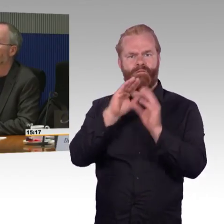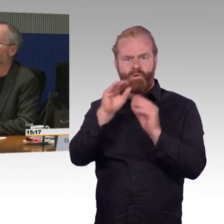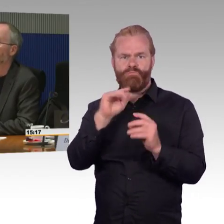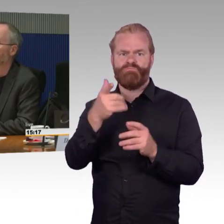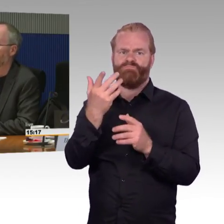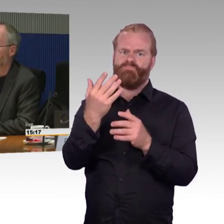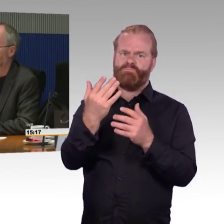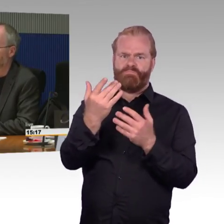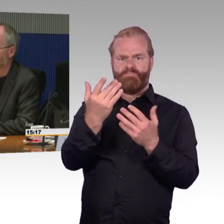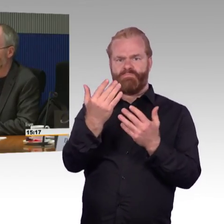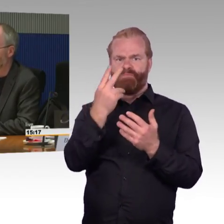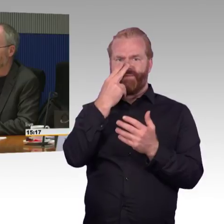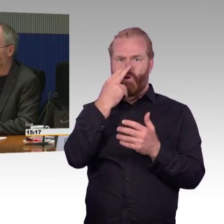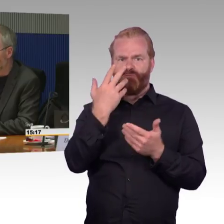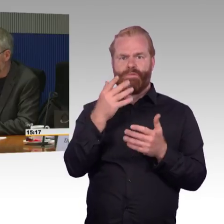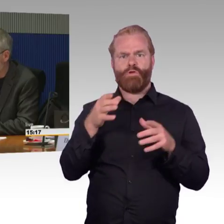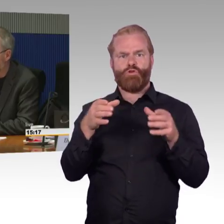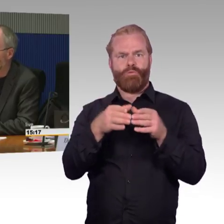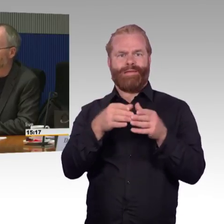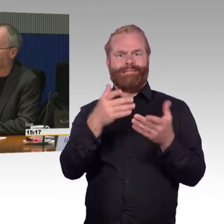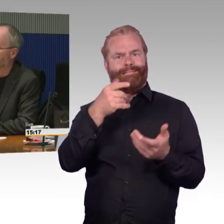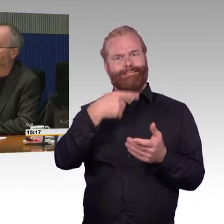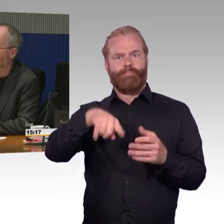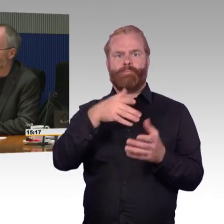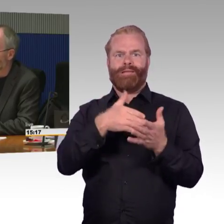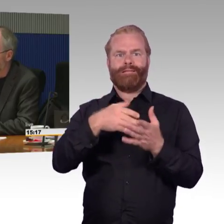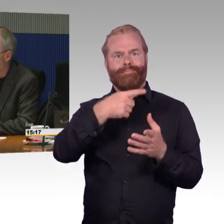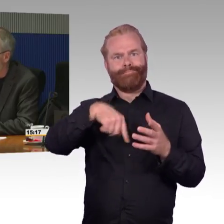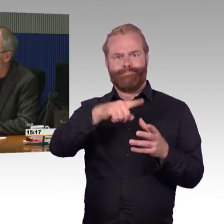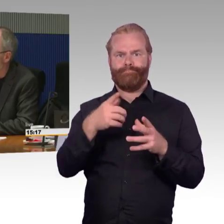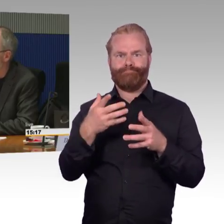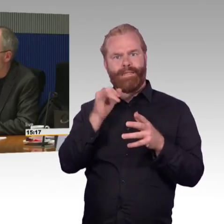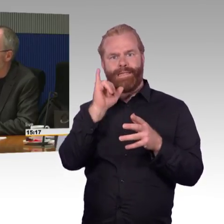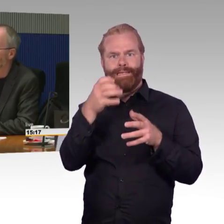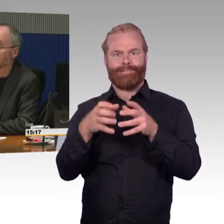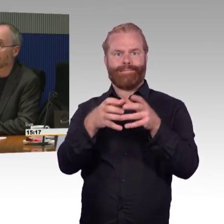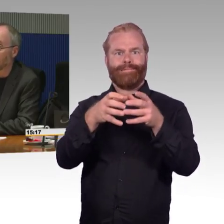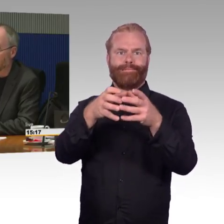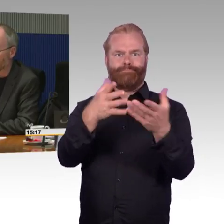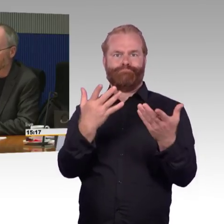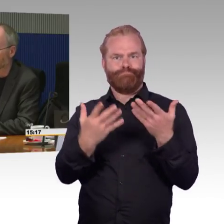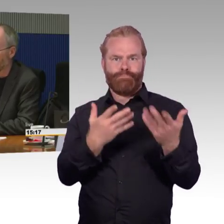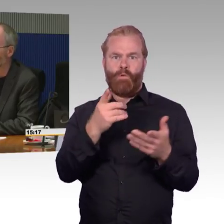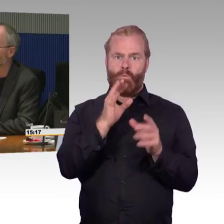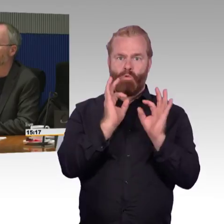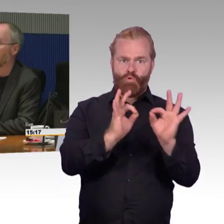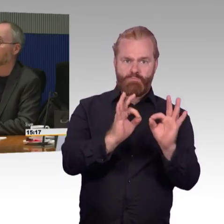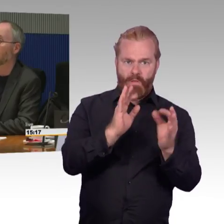wo es nicht möglich war, im ICE die Familie gemeinsam zu reservieren, dass sie gemeinsam zusammensitzen kann.